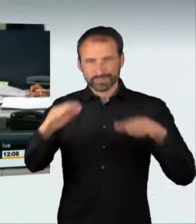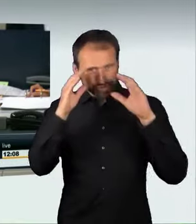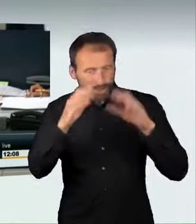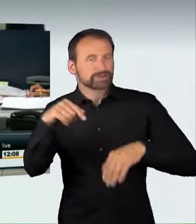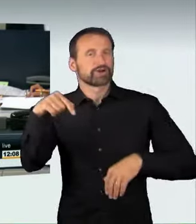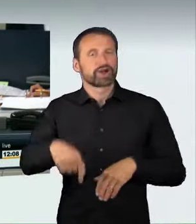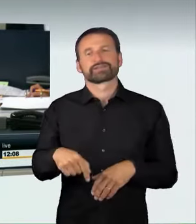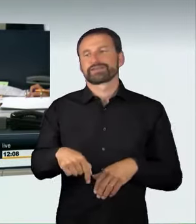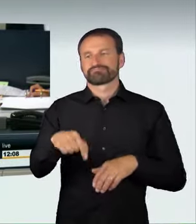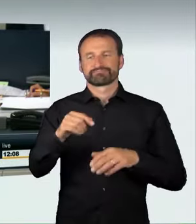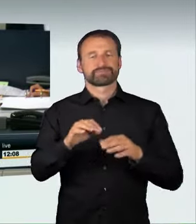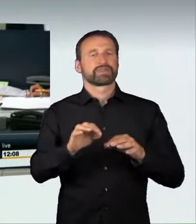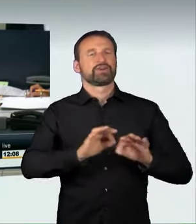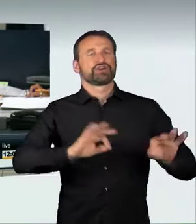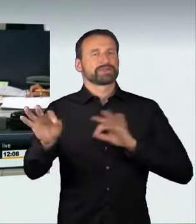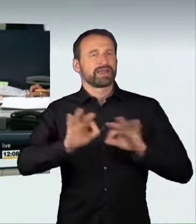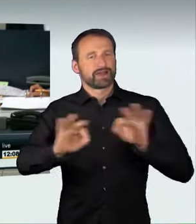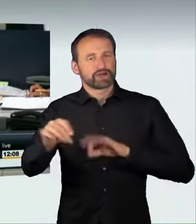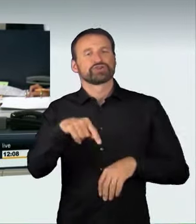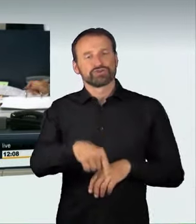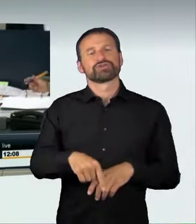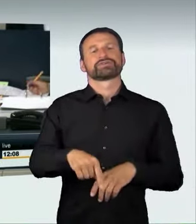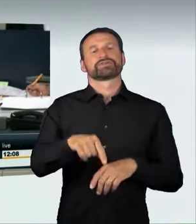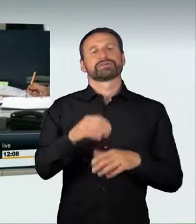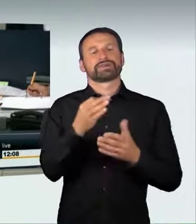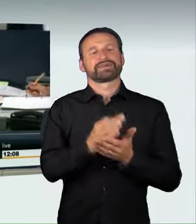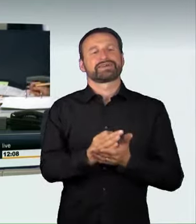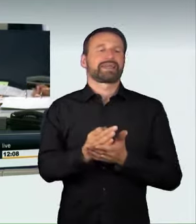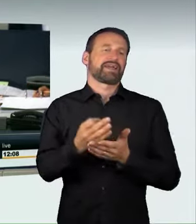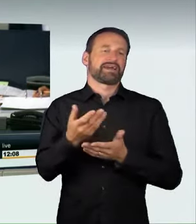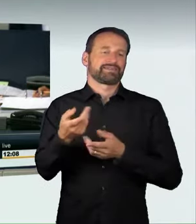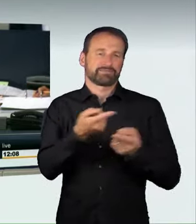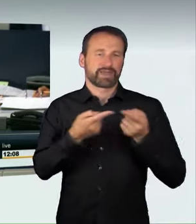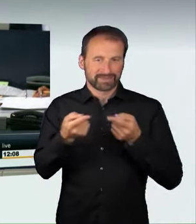und 18/12964 fort. Der Ausschuss empfiehlt unter Buchstabe b